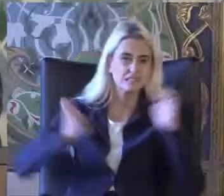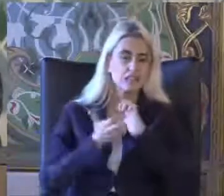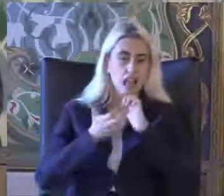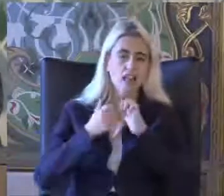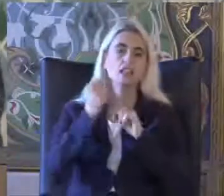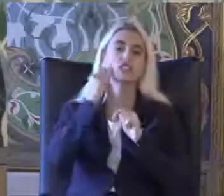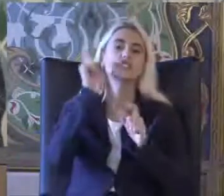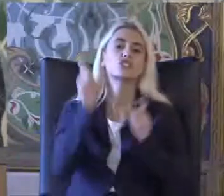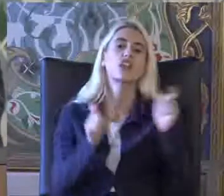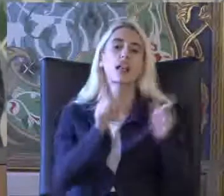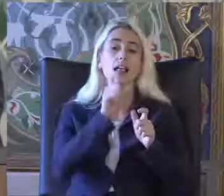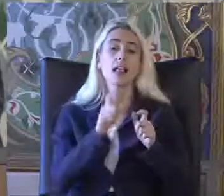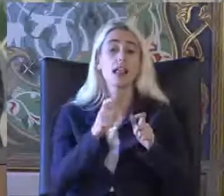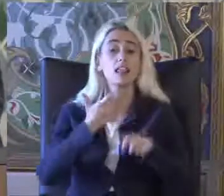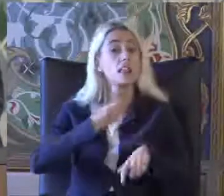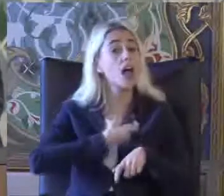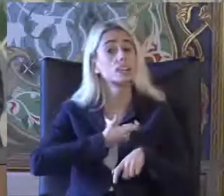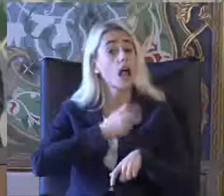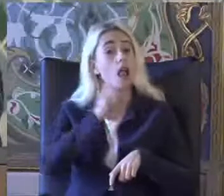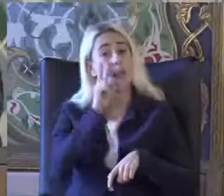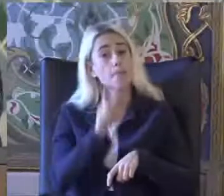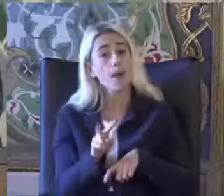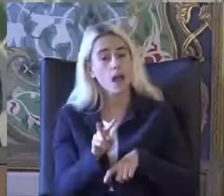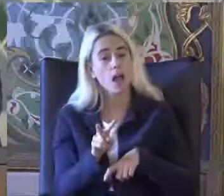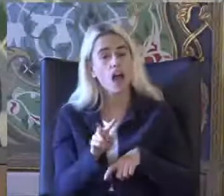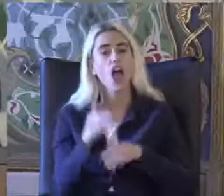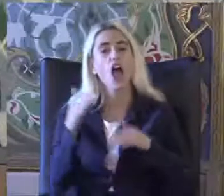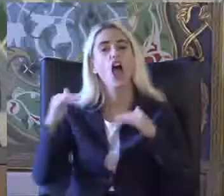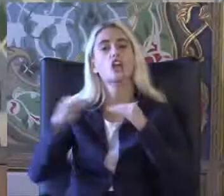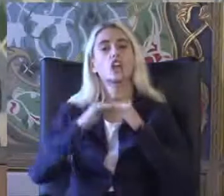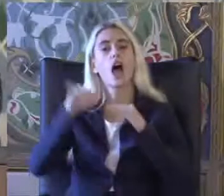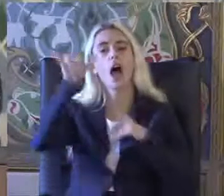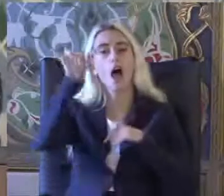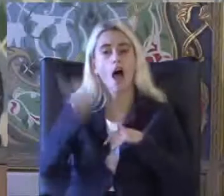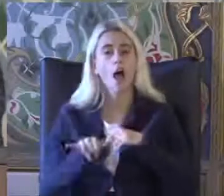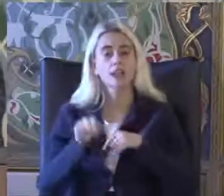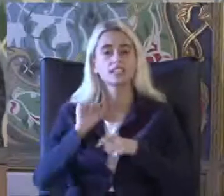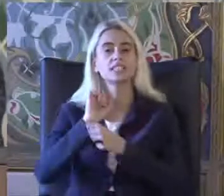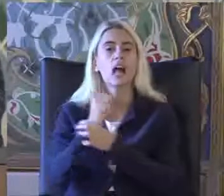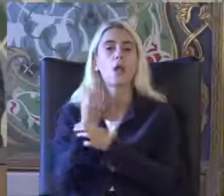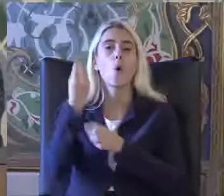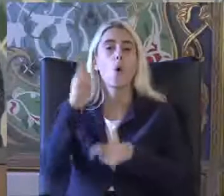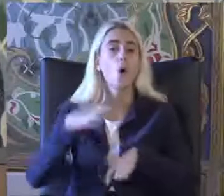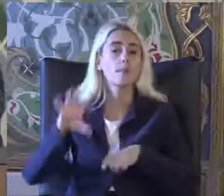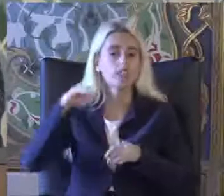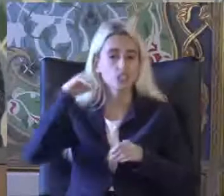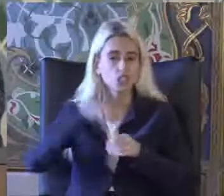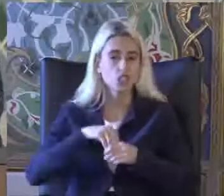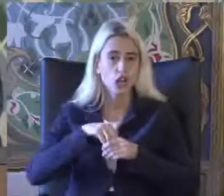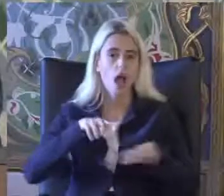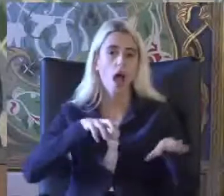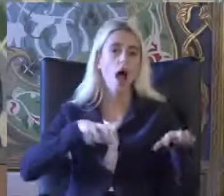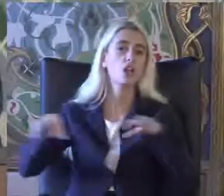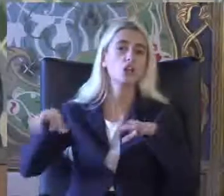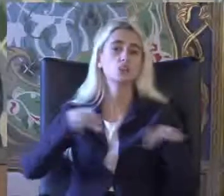Yasal açıdan bakıldığında ise Eşit haklar sağlama sağlanamadığı için Ayrımcılığa uğrayan kişiye